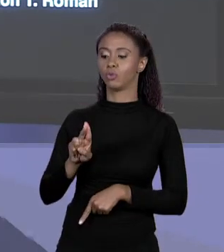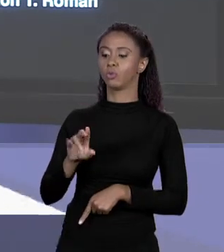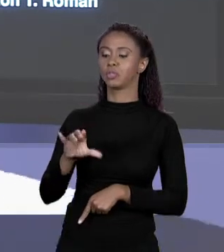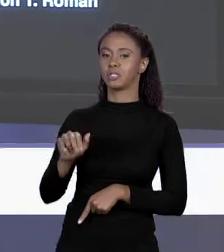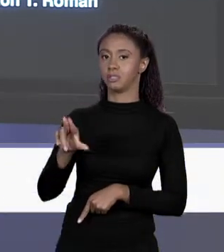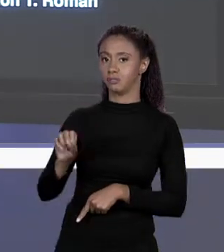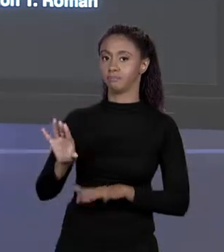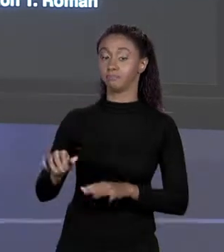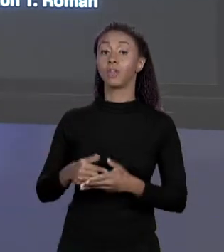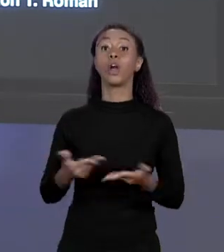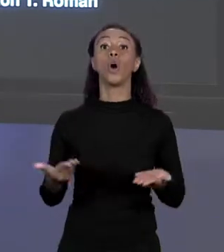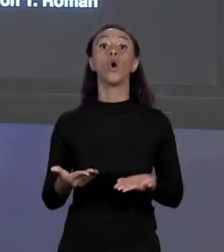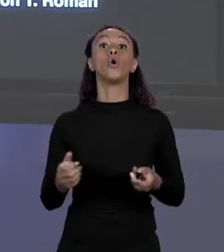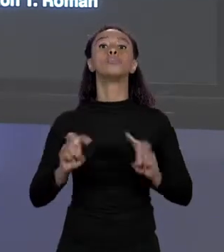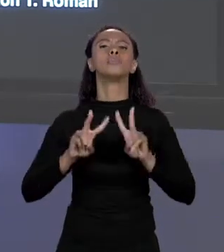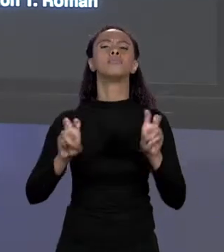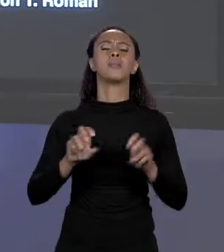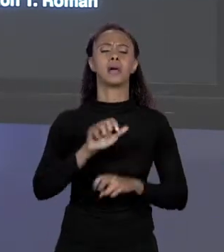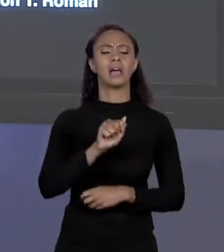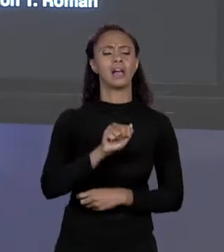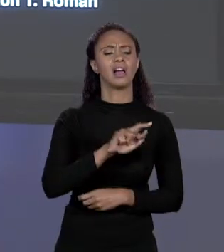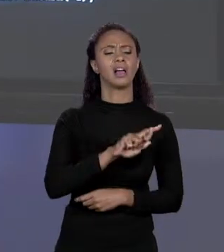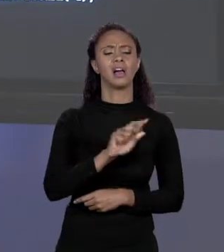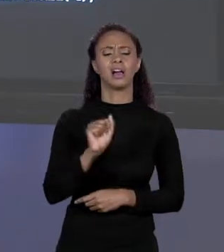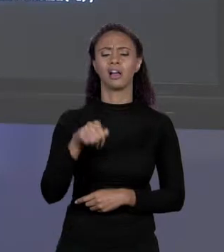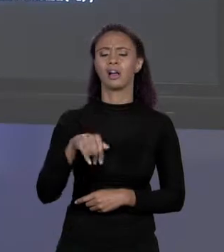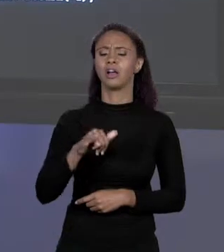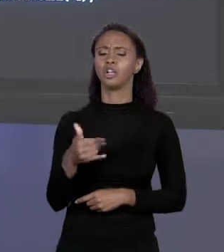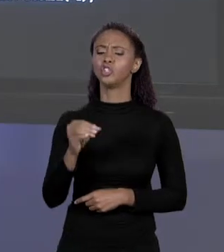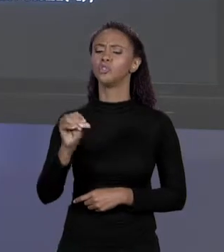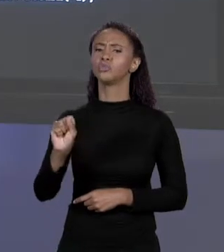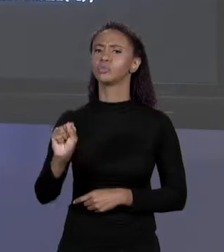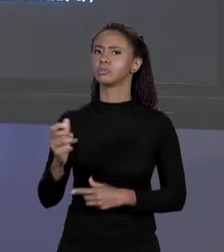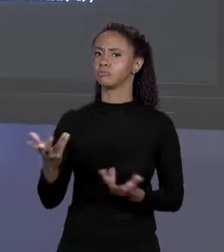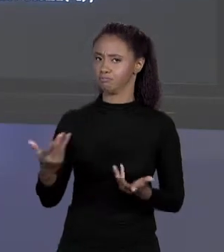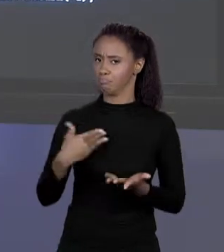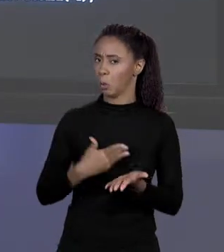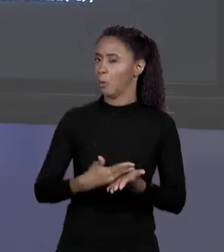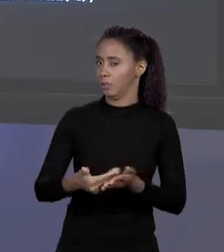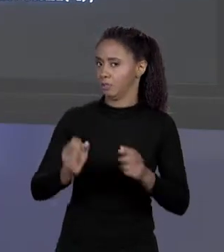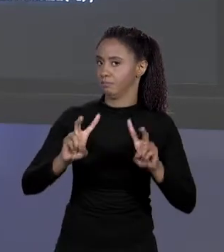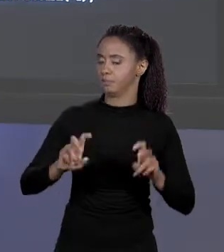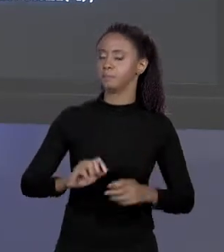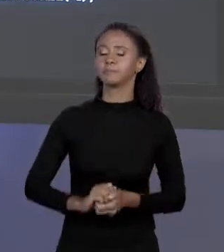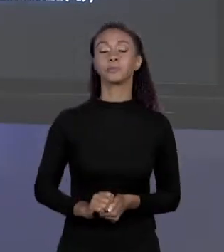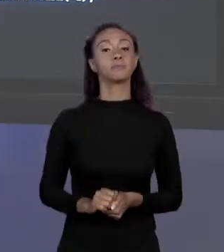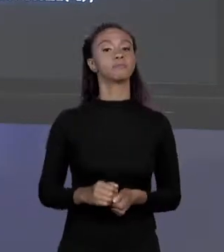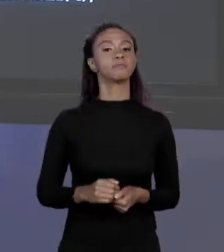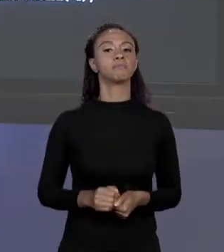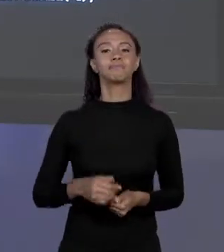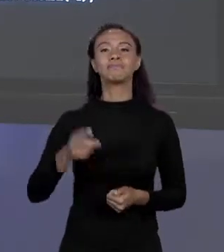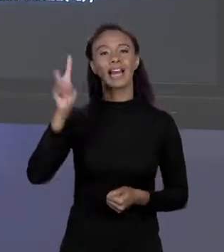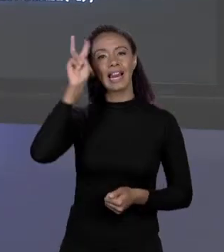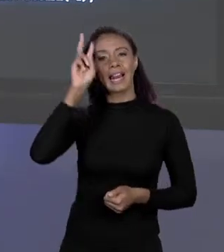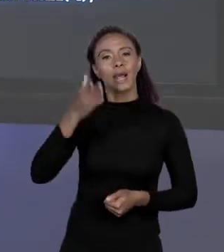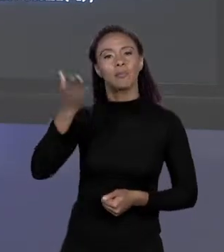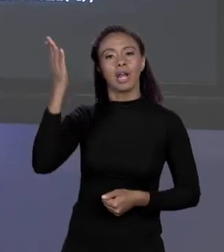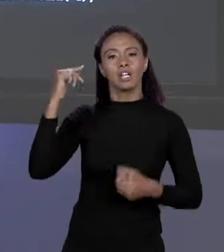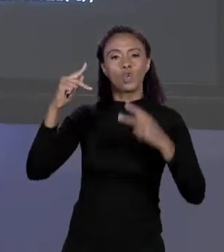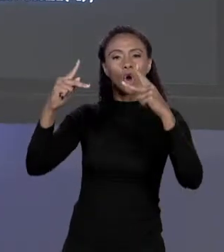FALAR DE ARRANJOS, COMEÇAR A FALAR DE ARRANJOS. VAMOS PENSAR NO CÓDIGO QUE A GENTE TINHA PARA CALCULAR O VALOR DE